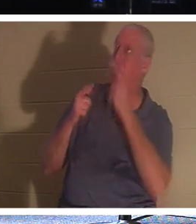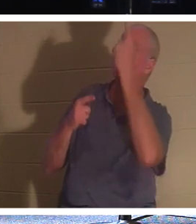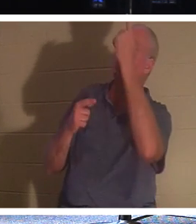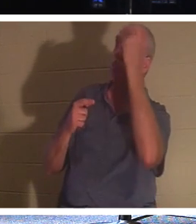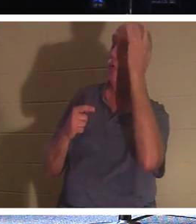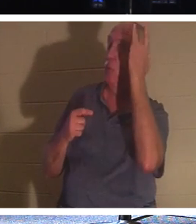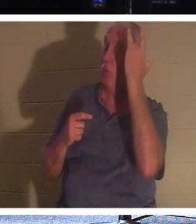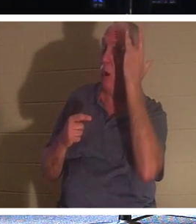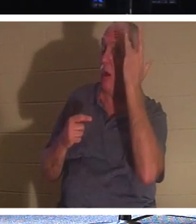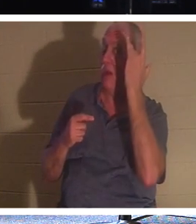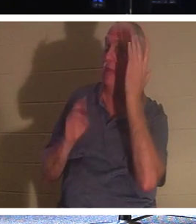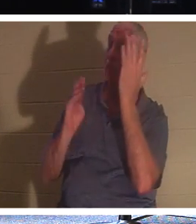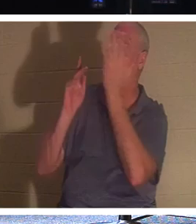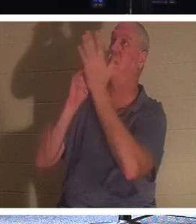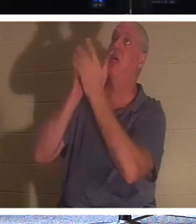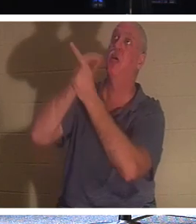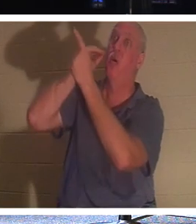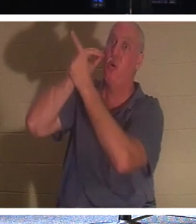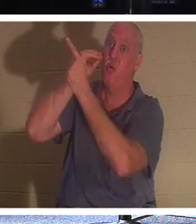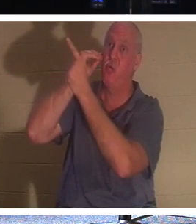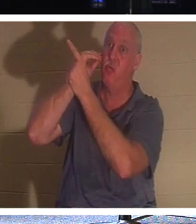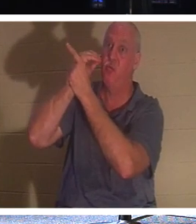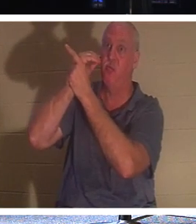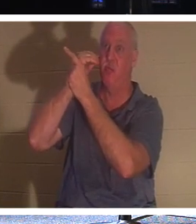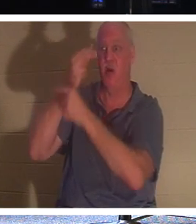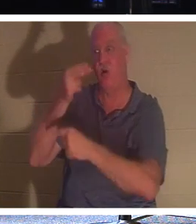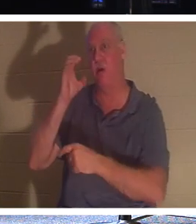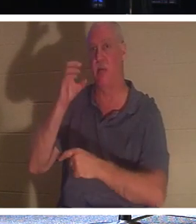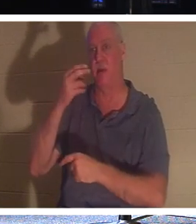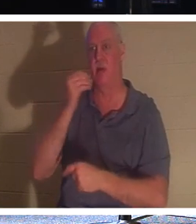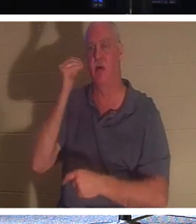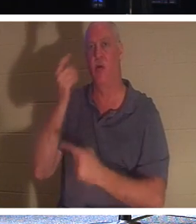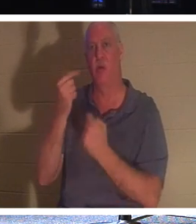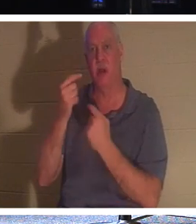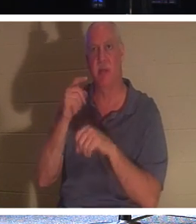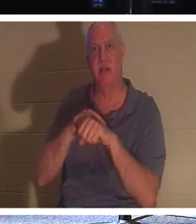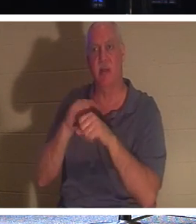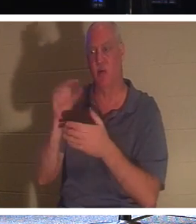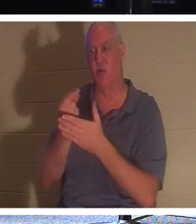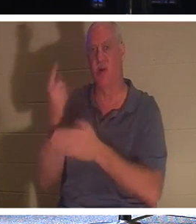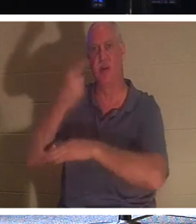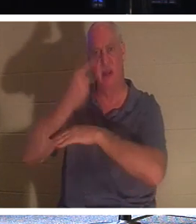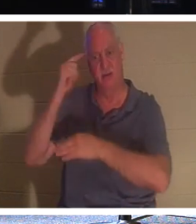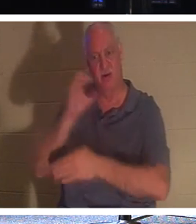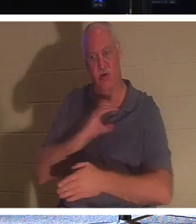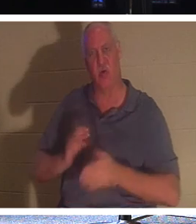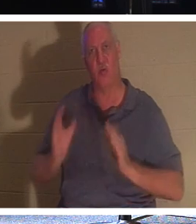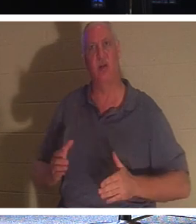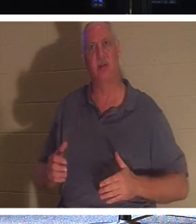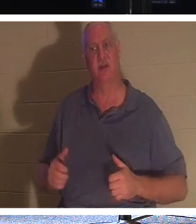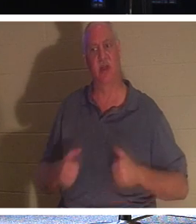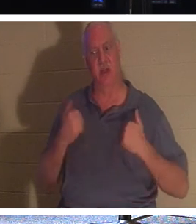घर आने के लिए प्रेरित करता है। यह घर वापसी का समय है! यह ईसाइयों के लिए "स्नातक दिवस" है कि जीवन इस दुनिया से चला जाता है।